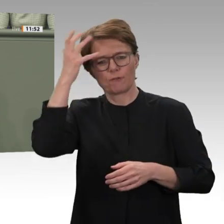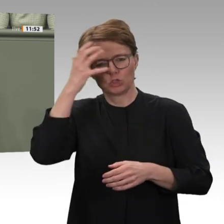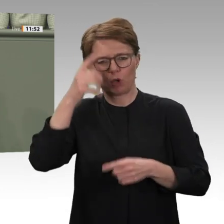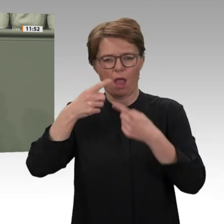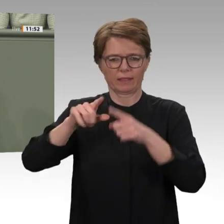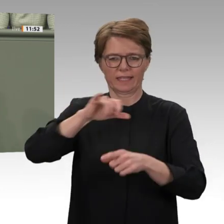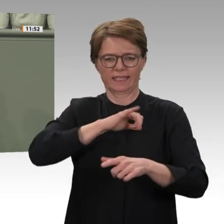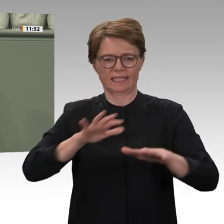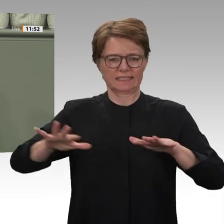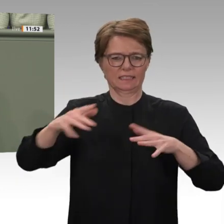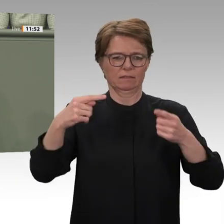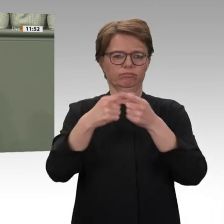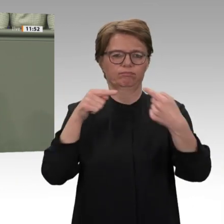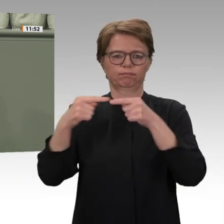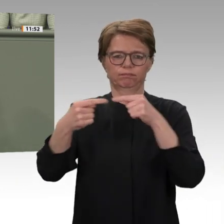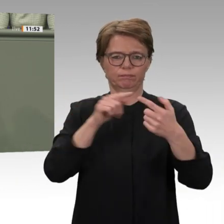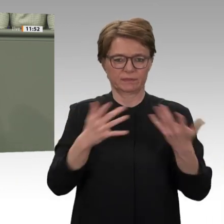die die Revolution im letzten Jahr getragen haben.